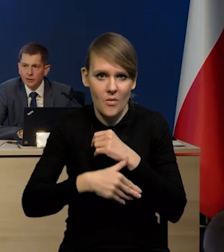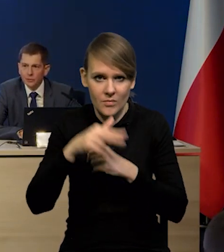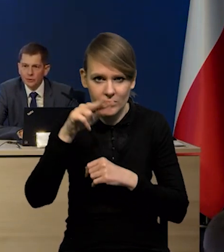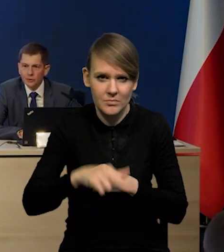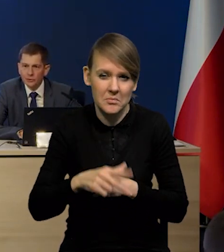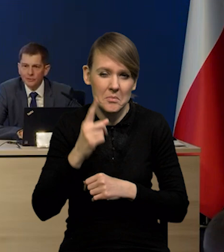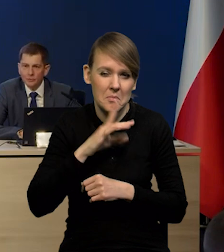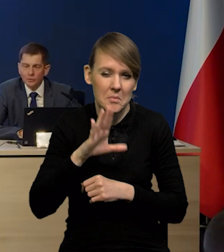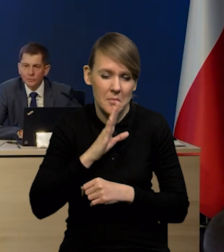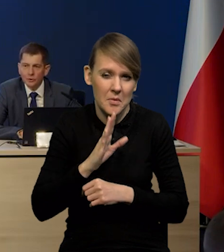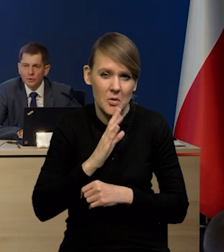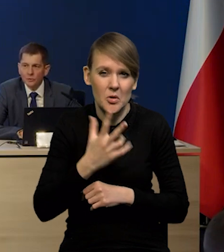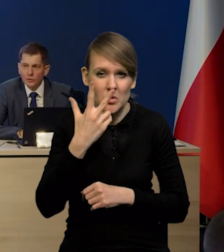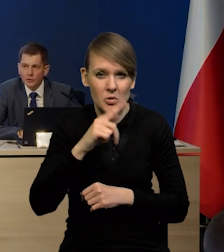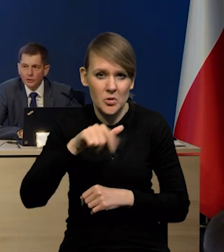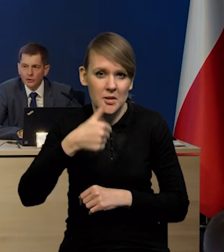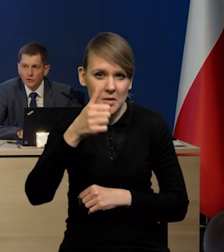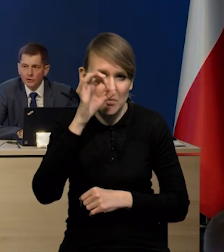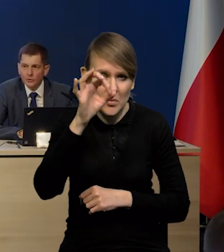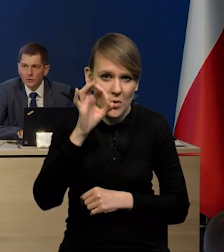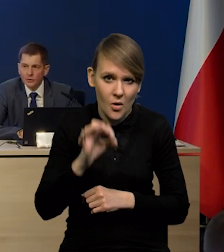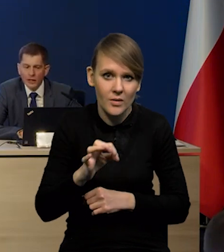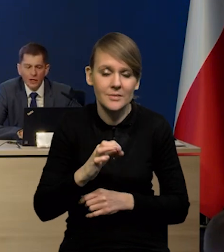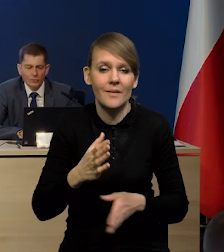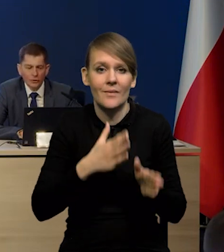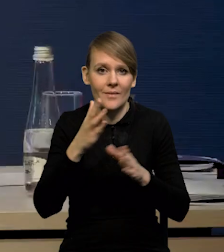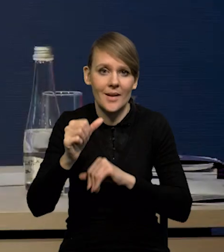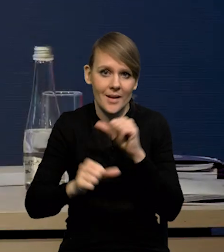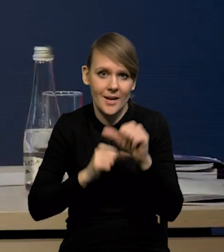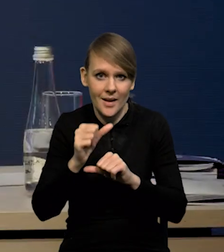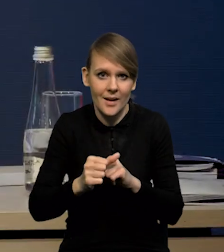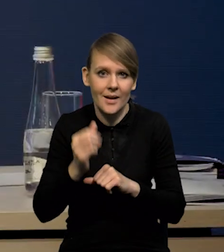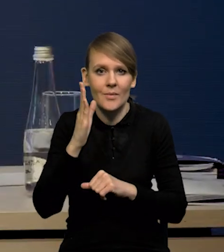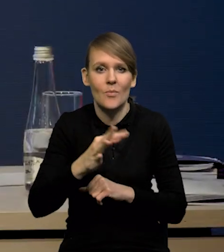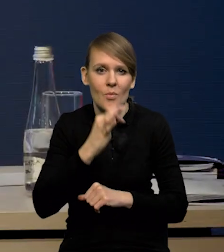To będzie gdzieś prawdopodobnie około 3,1% i w kolejnych latach mamy poprawę.